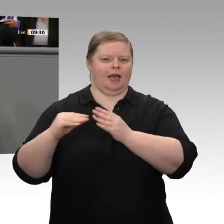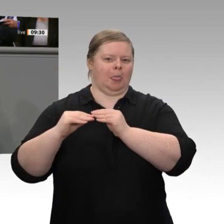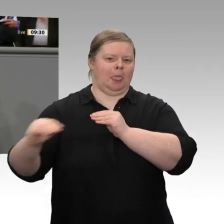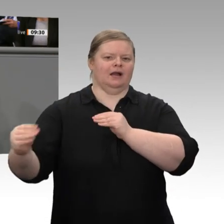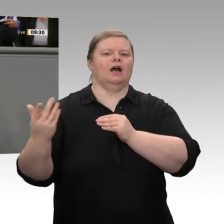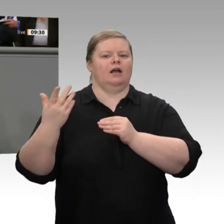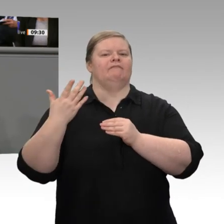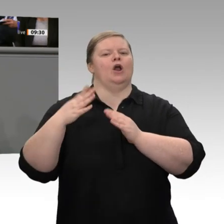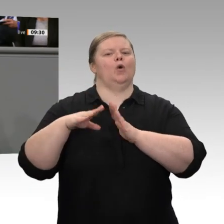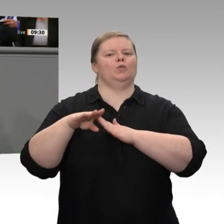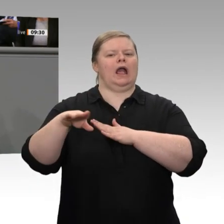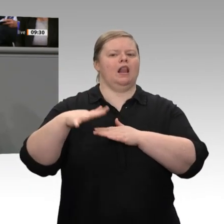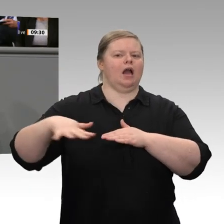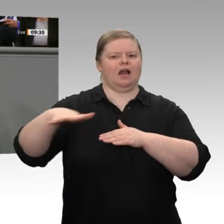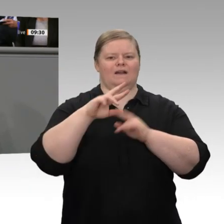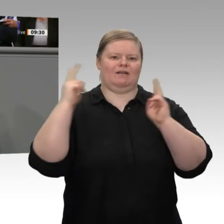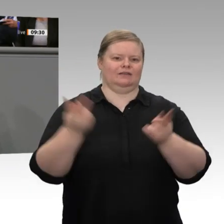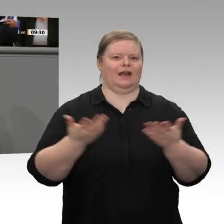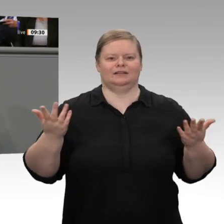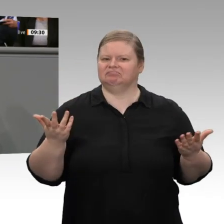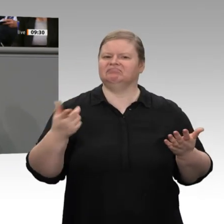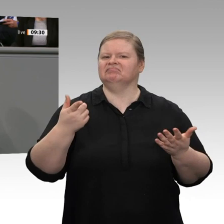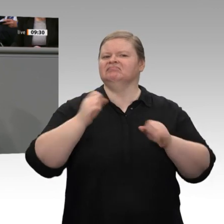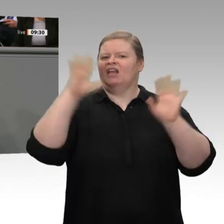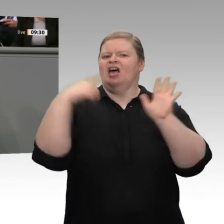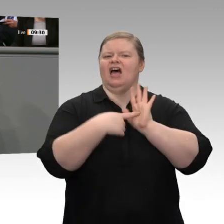wir wieder reden über Beschleunigungen und Reformen, über Planungsbeschleunigung,